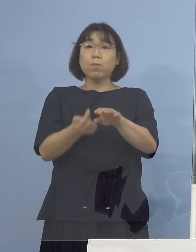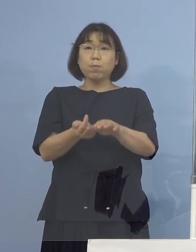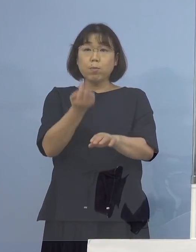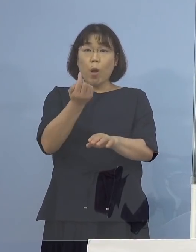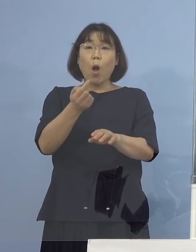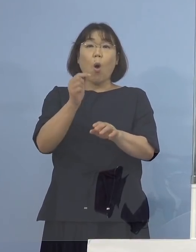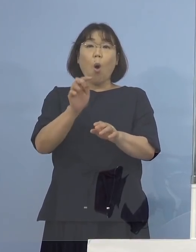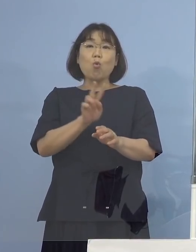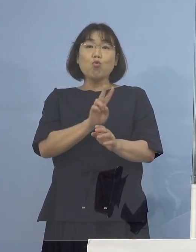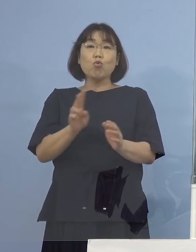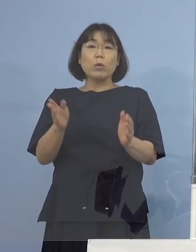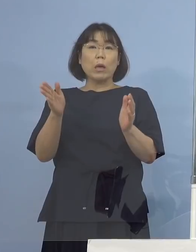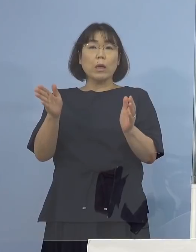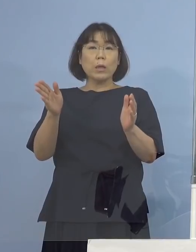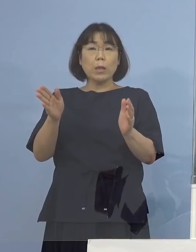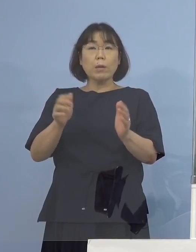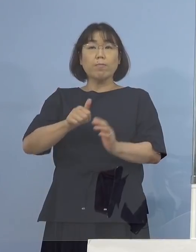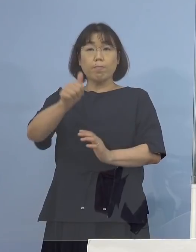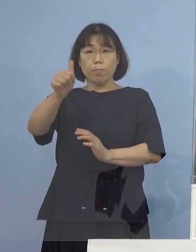（知事） そういうことです